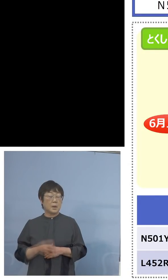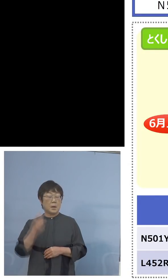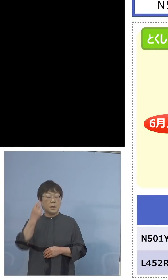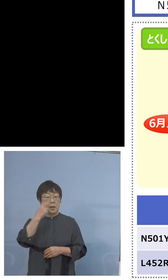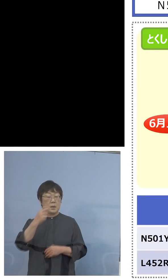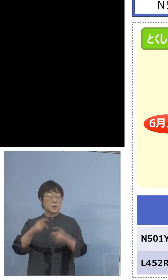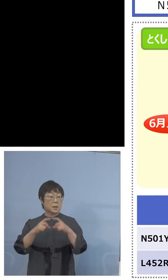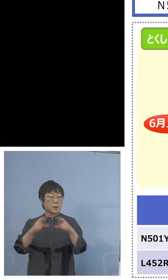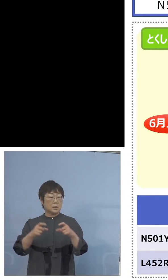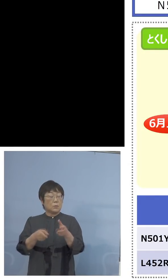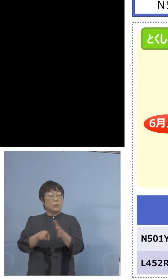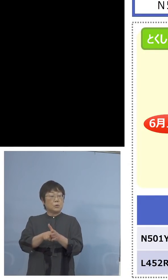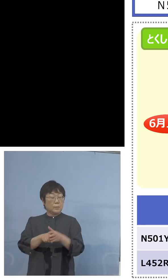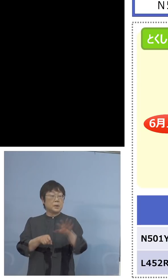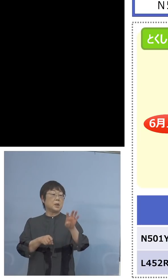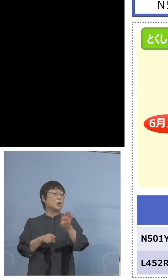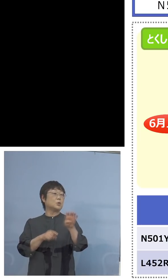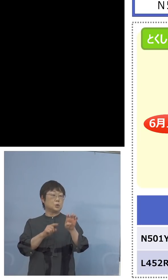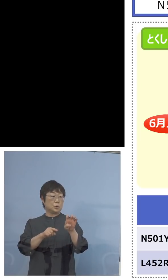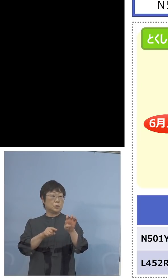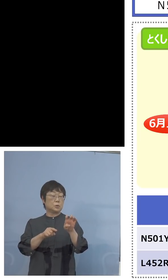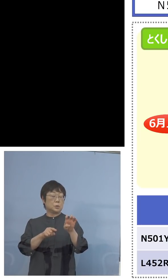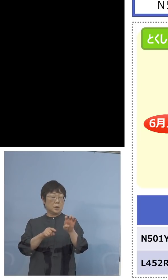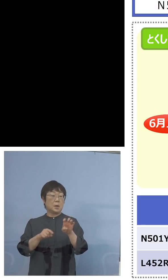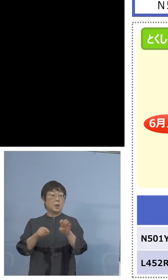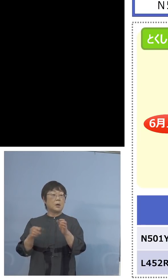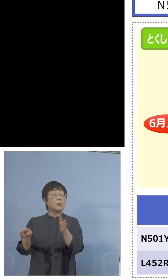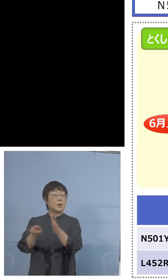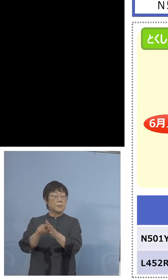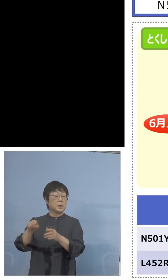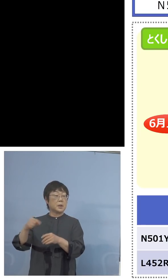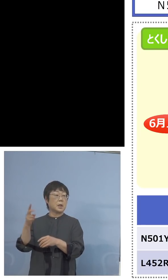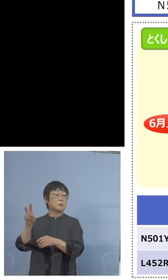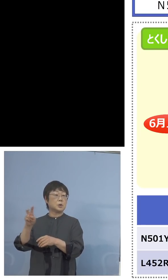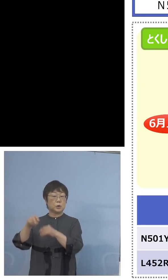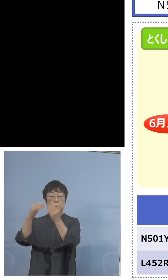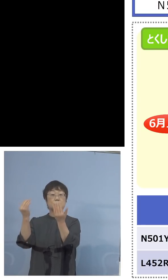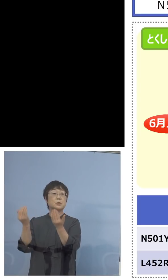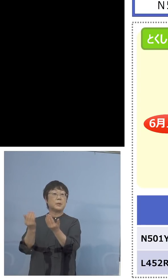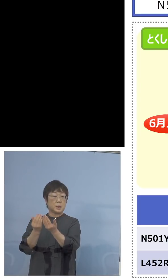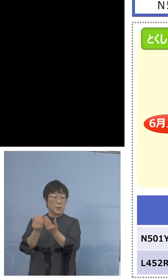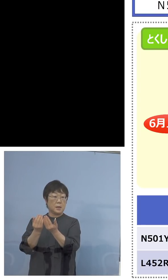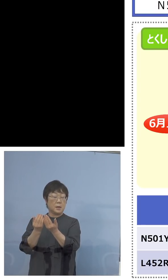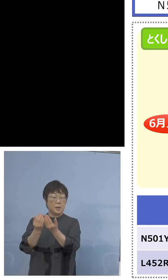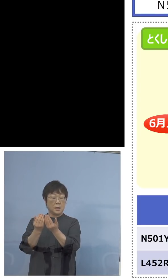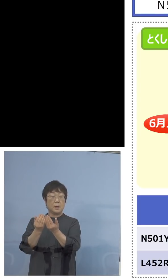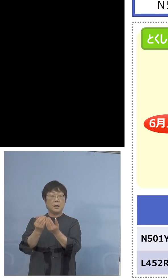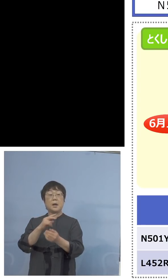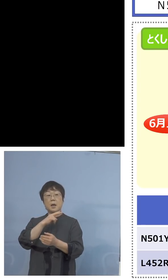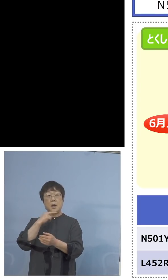この40、今まで検査キット120全部 これを英国株でいこうとしていたところ